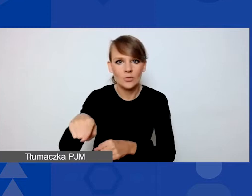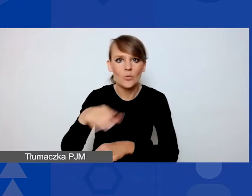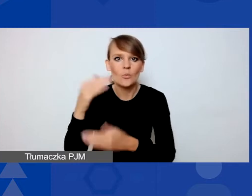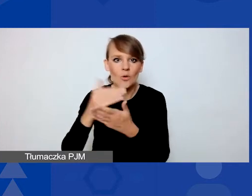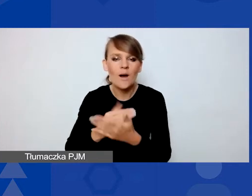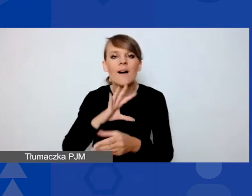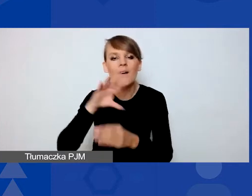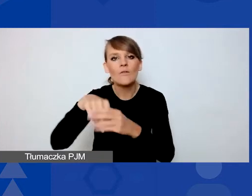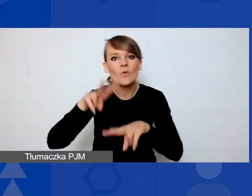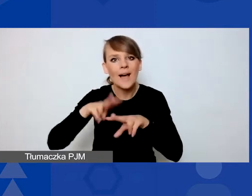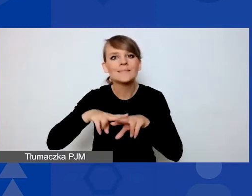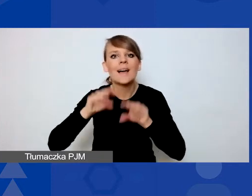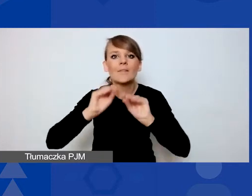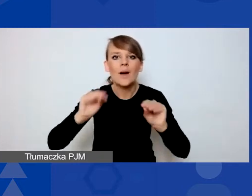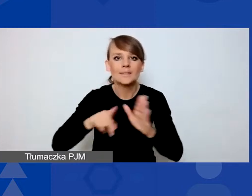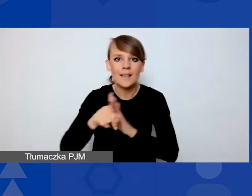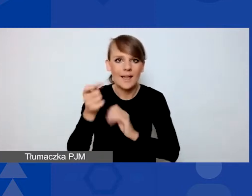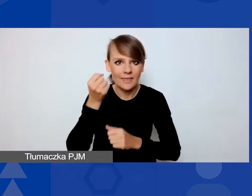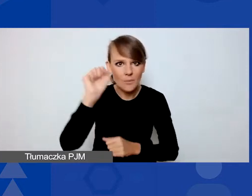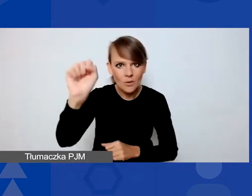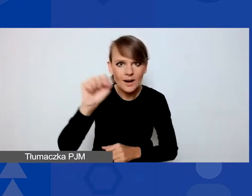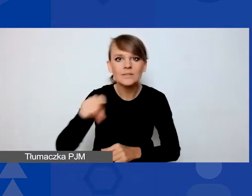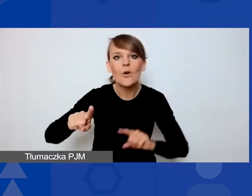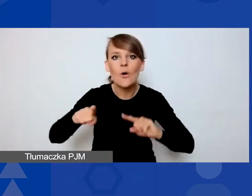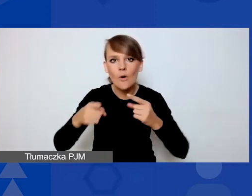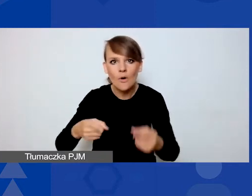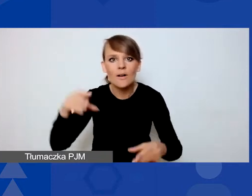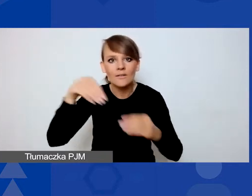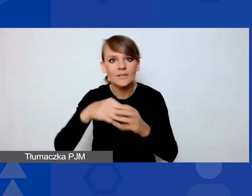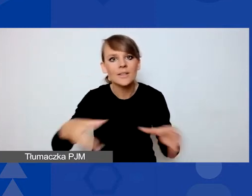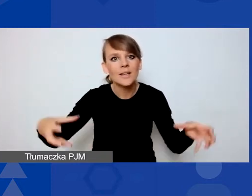która jest jedną z organizacji wchodzących w skład konsorcjum operatorskiego.